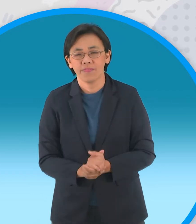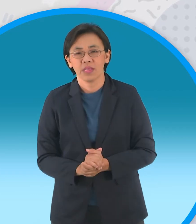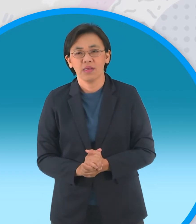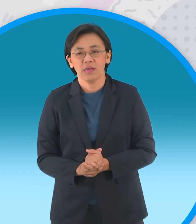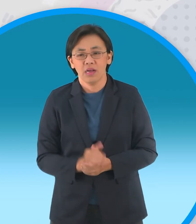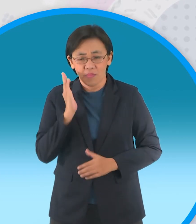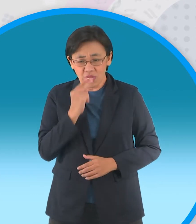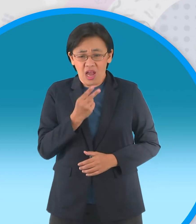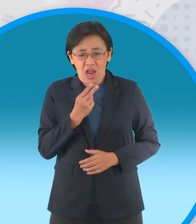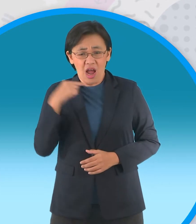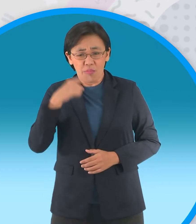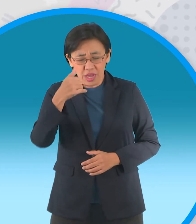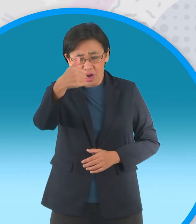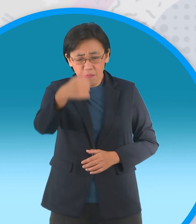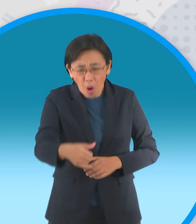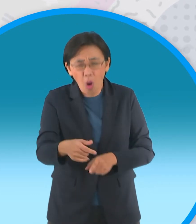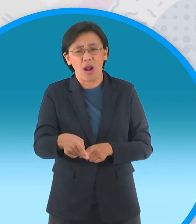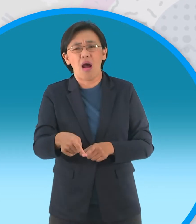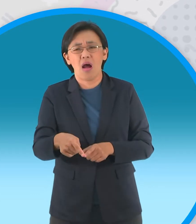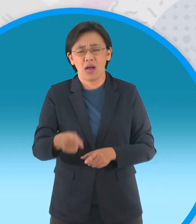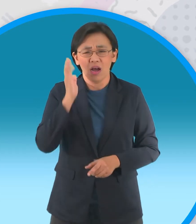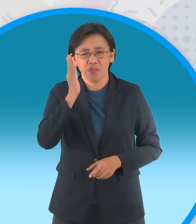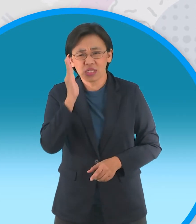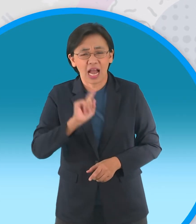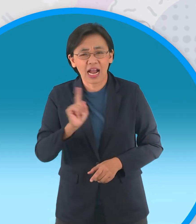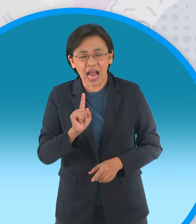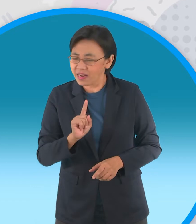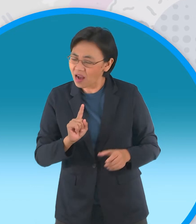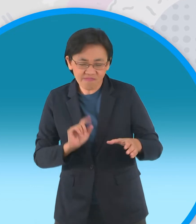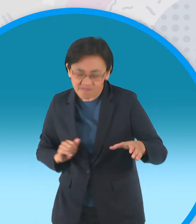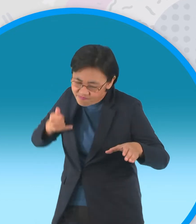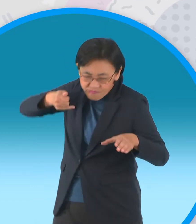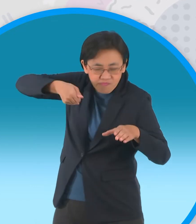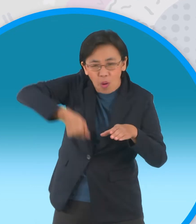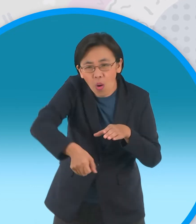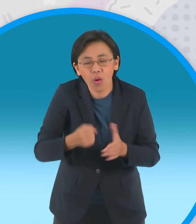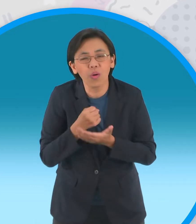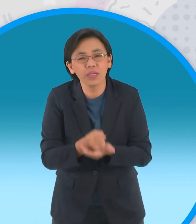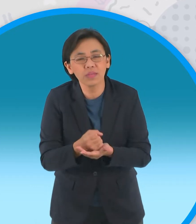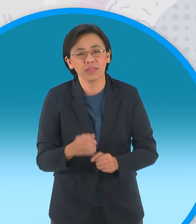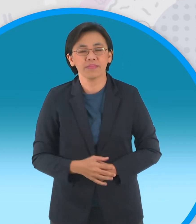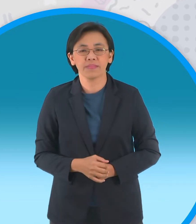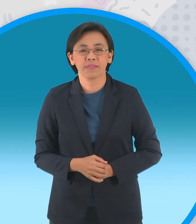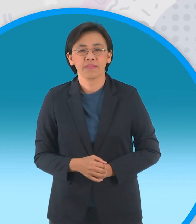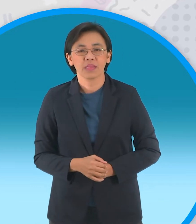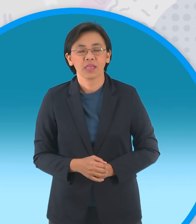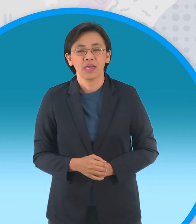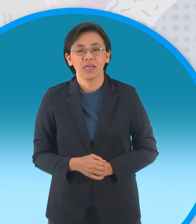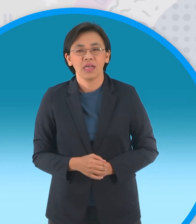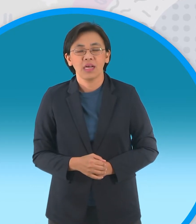กะทิไม่รอช้าเขารีบกระโดดตามลงไป ช่วยหนูแป้งทันทีเมื่อได้ยินคนตกหลุมพราง